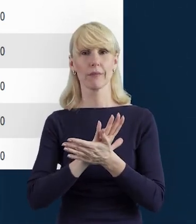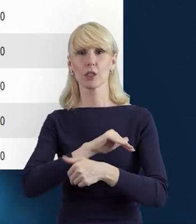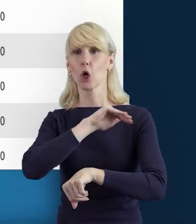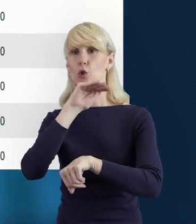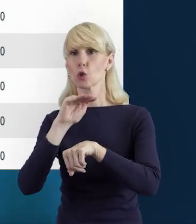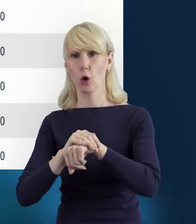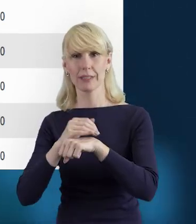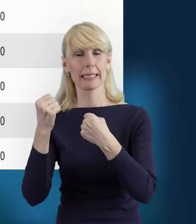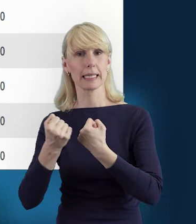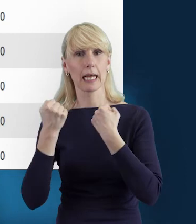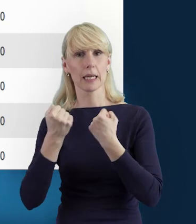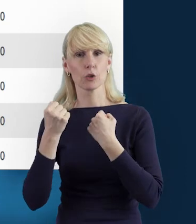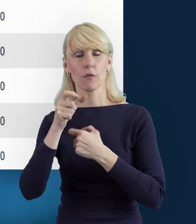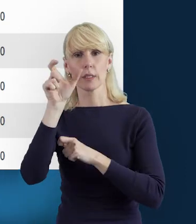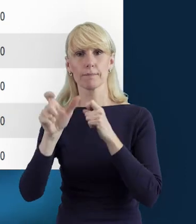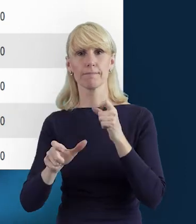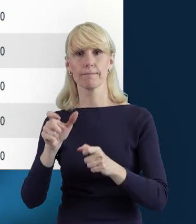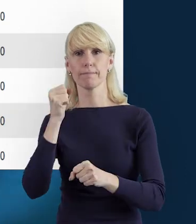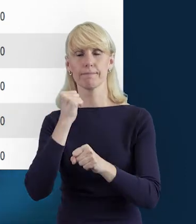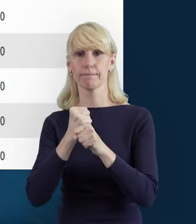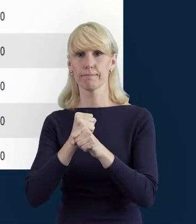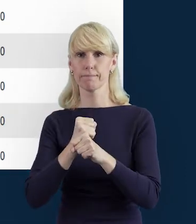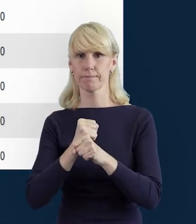I oczywiście ikona „Edytuj" pozwoli